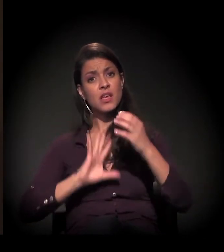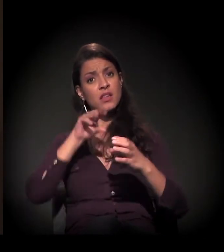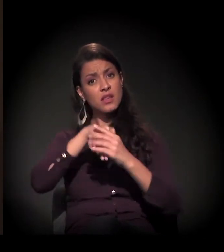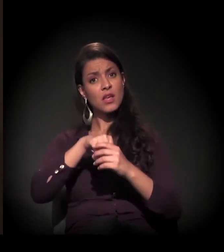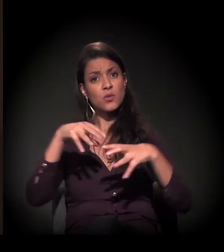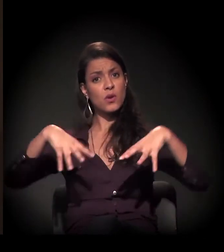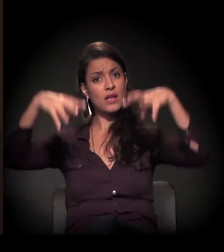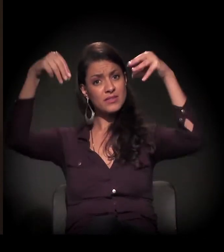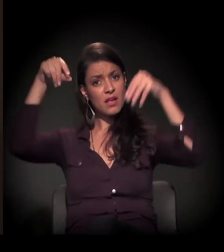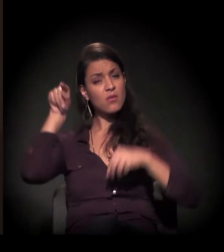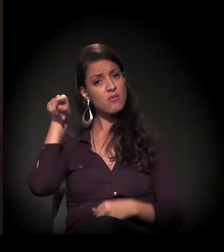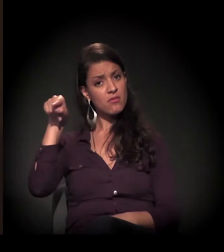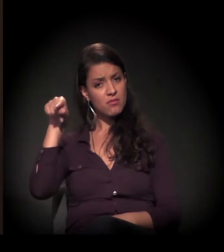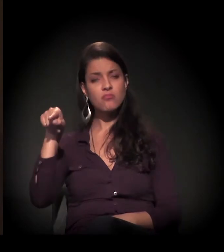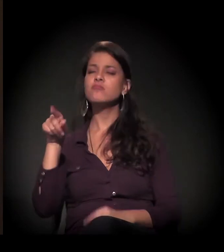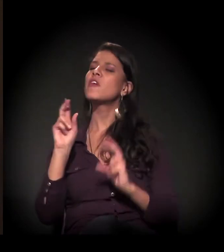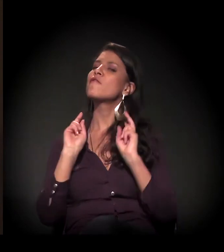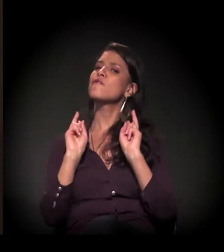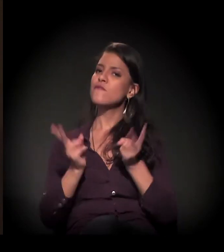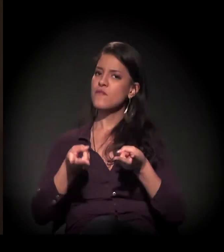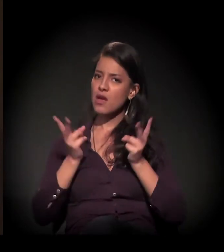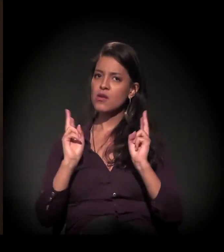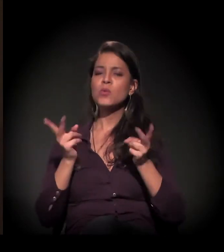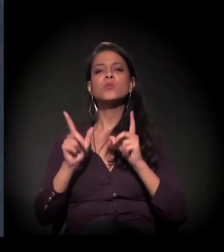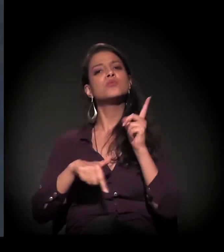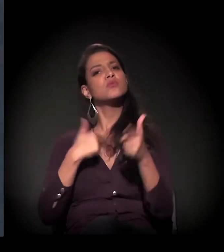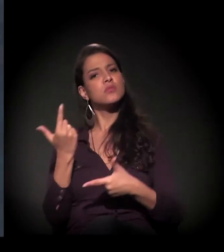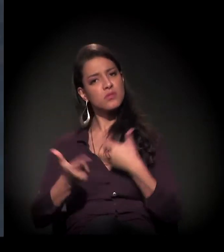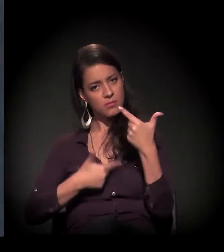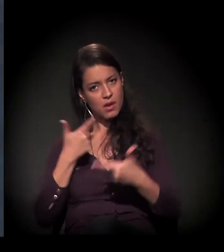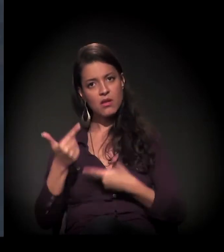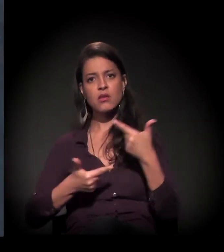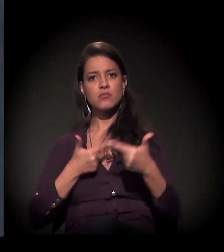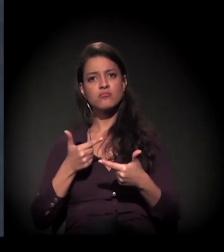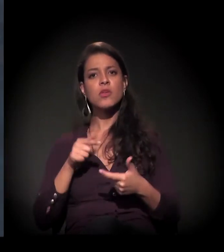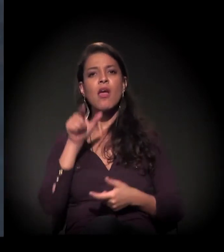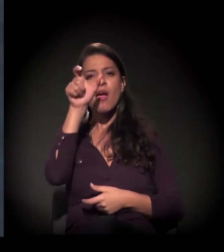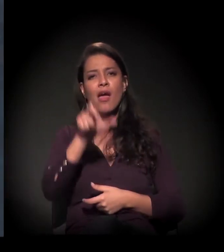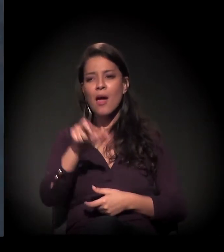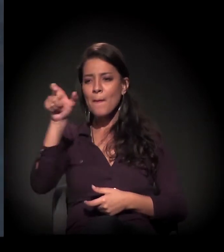lá dentro do castelinho e vamos continuar trabalhando essas pessoas.